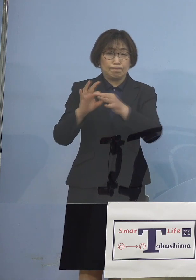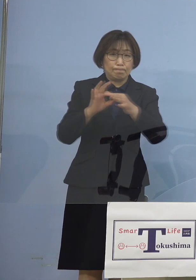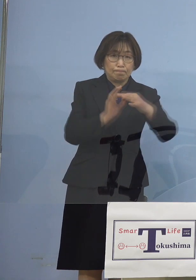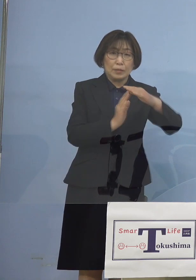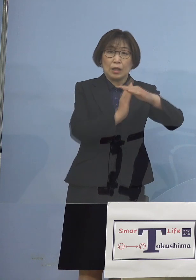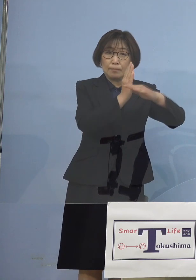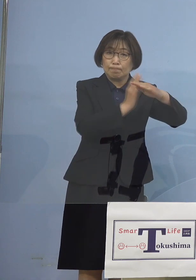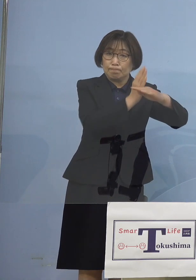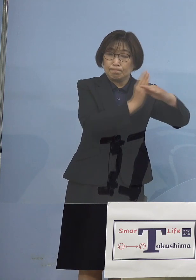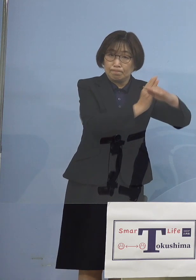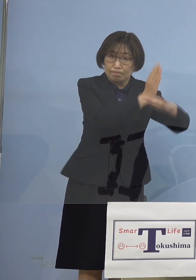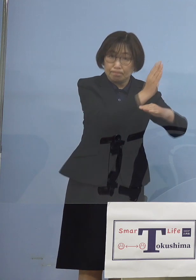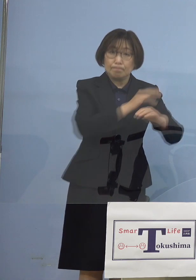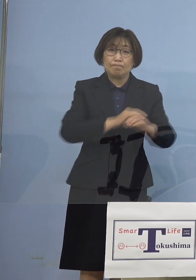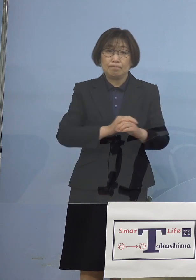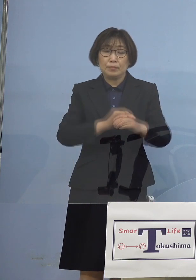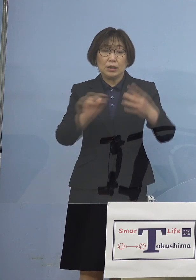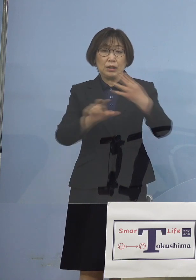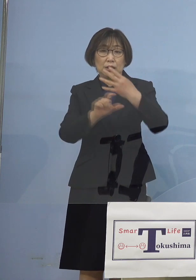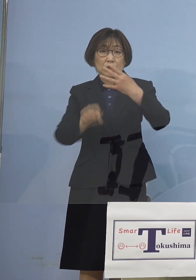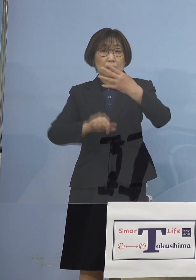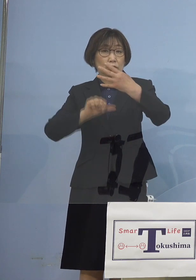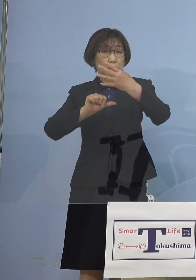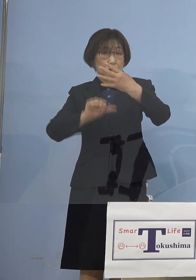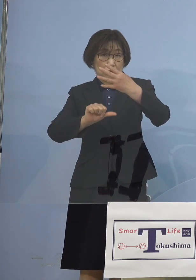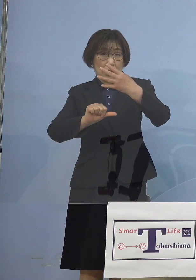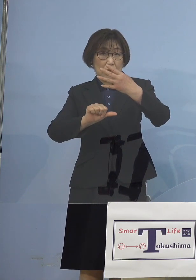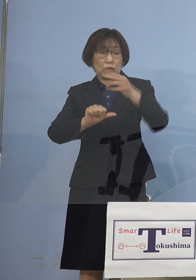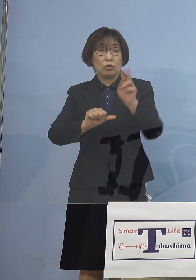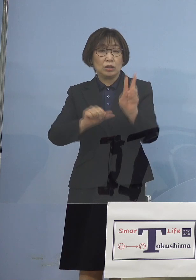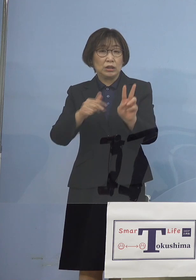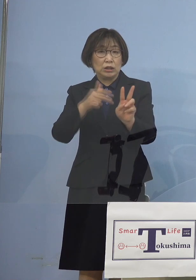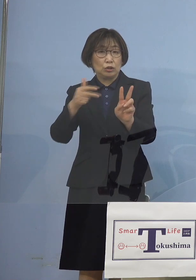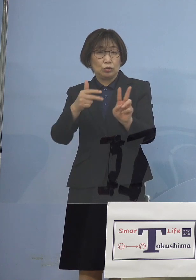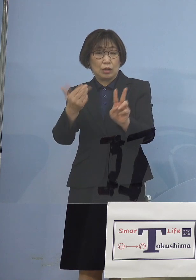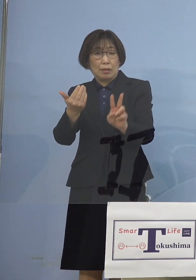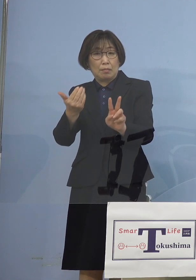じゃあ4月5日その2週間前は 一体何だったんだろうかと